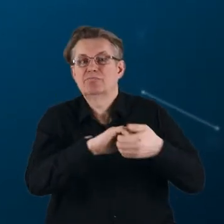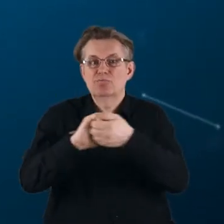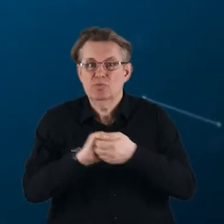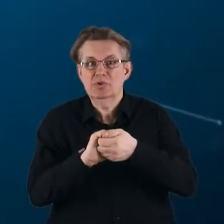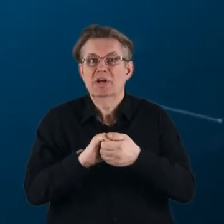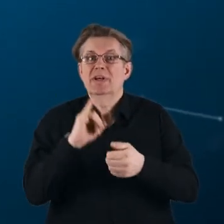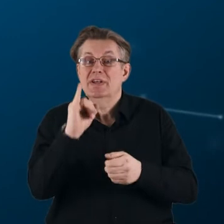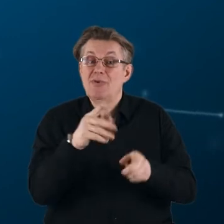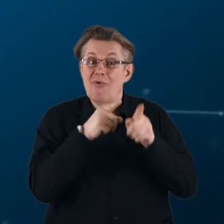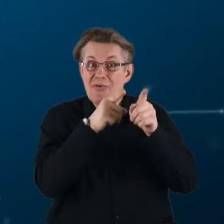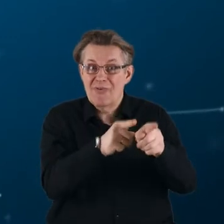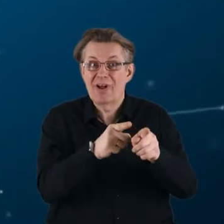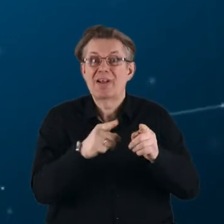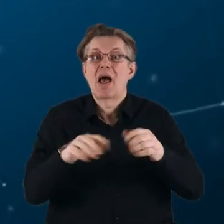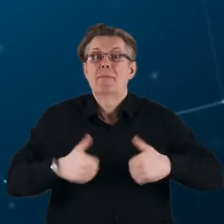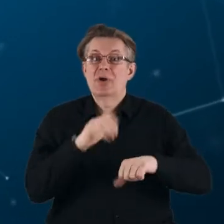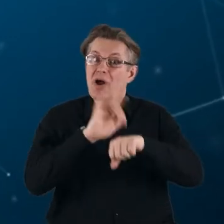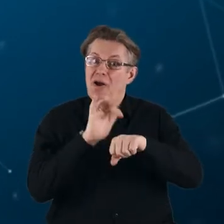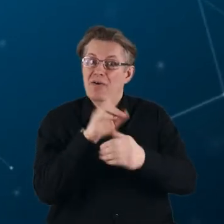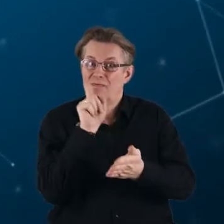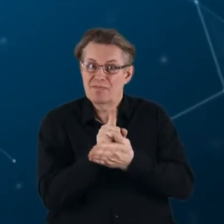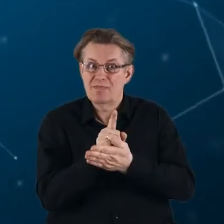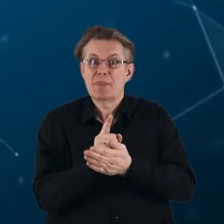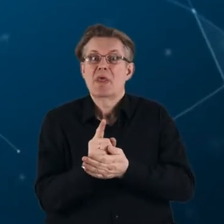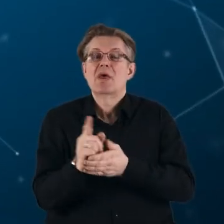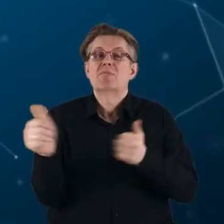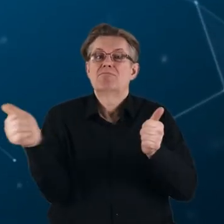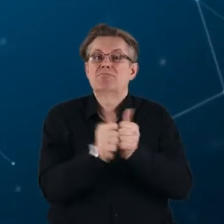i ukierunkowane na rezultaty podejście do partnerstw europejskich.